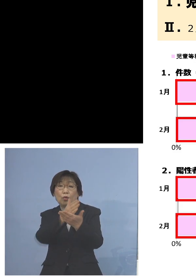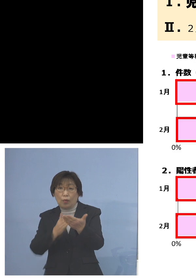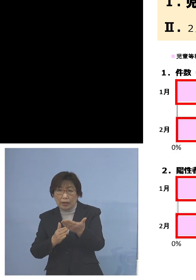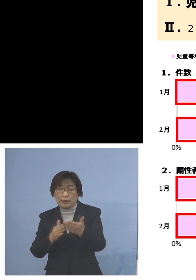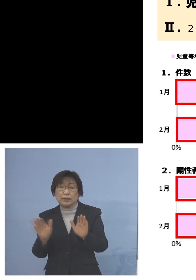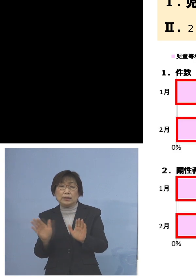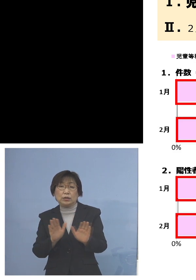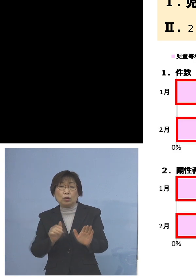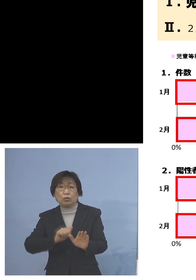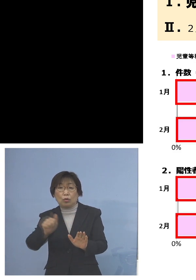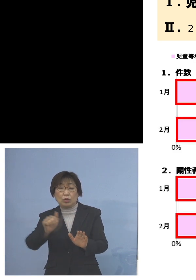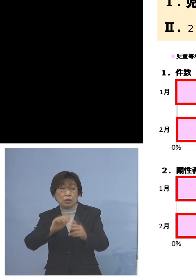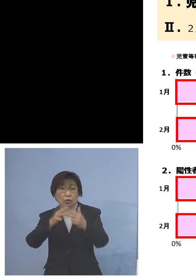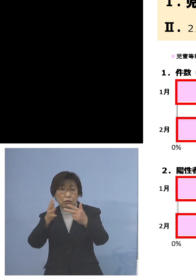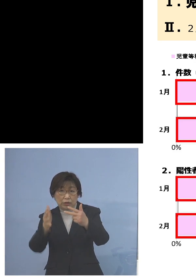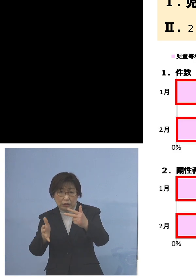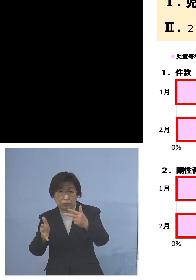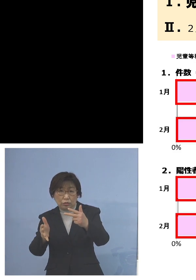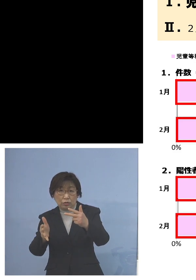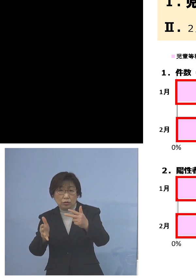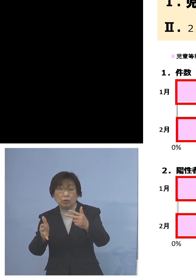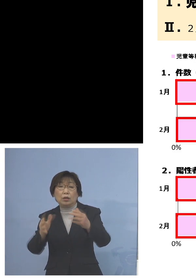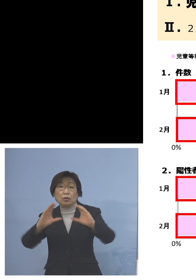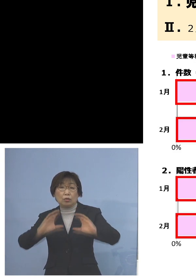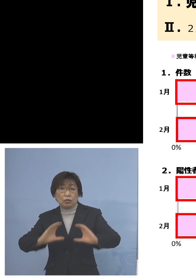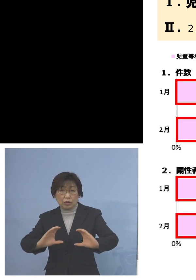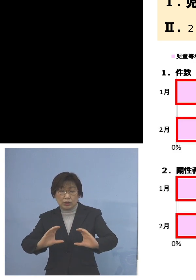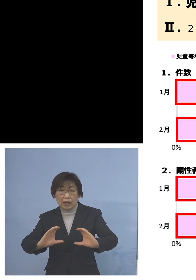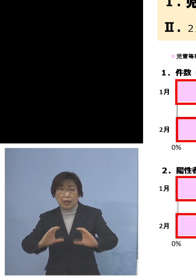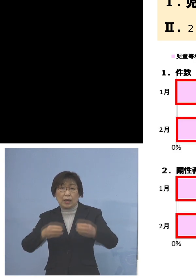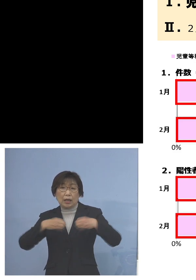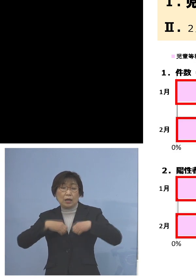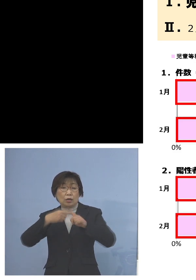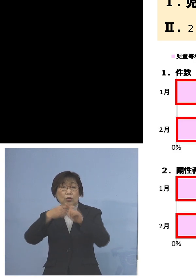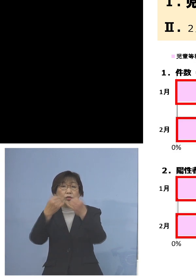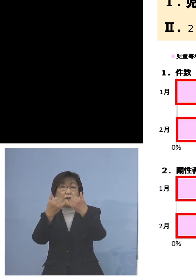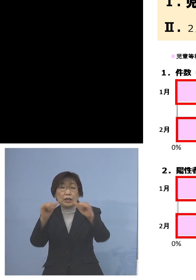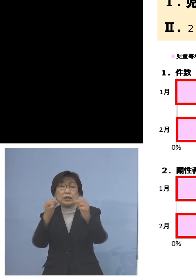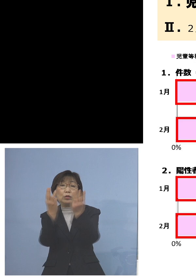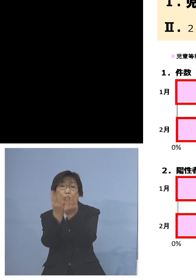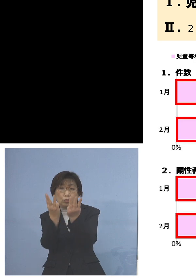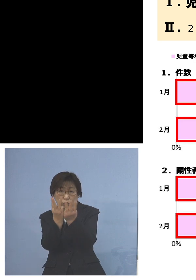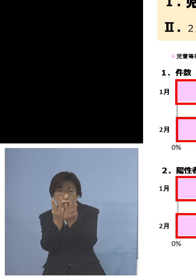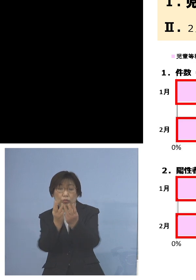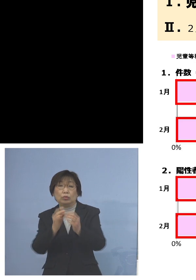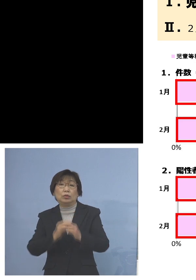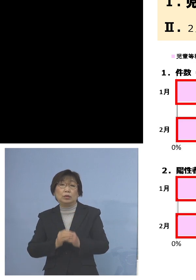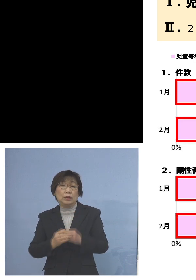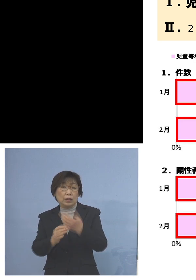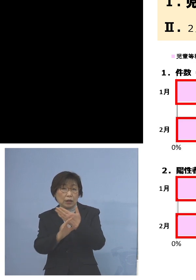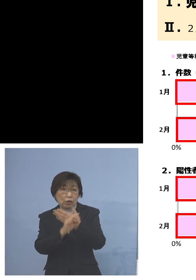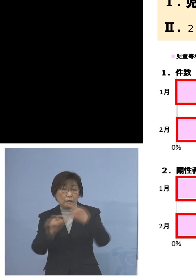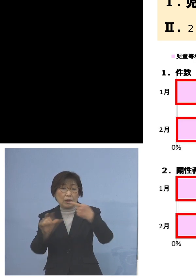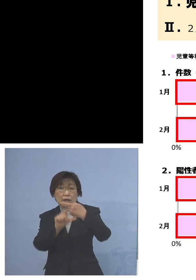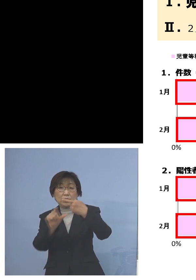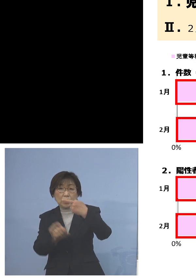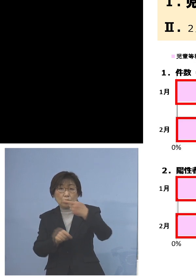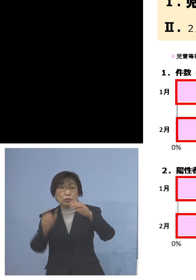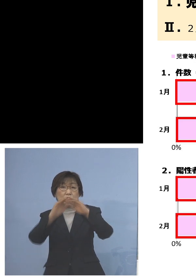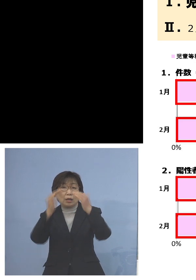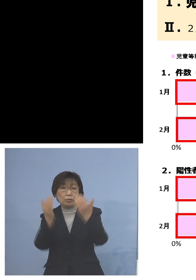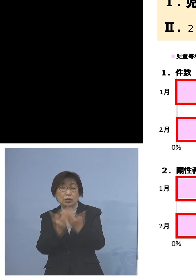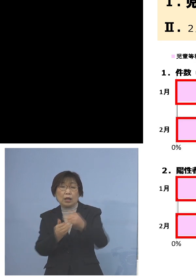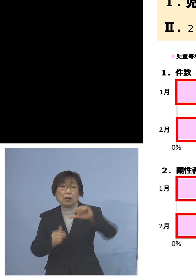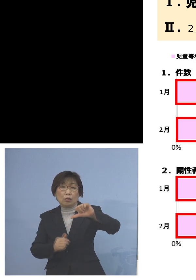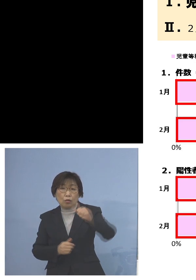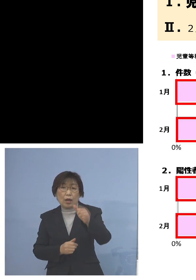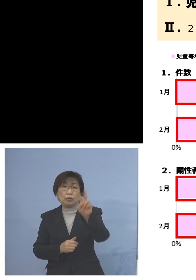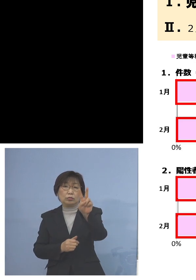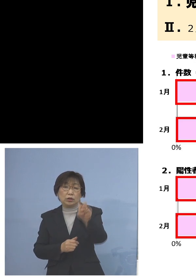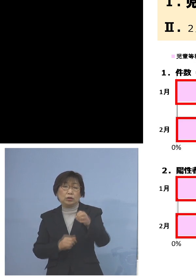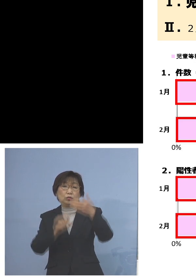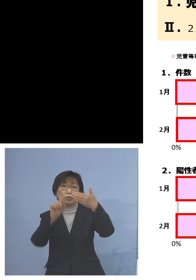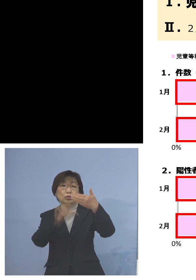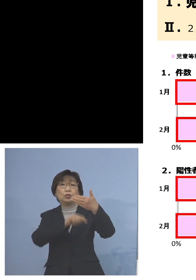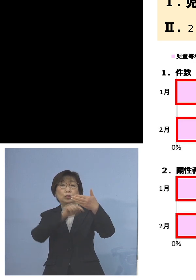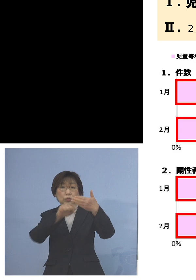この下がこの陽性者数ということで 例えば1月全部で529名陽性者が出たうち